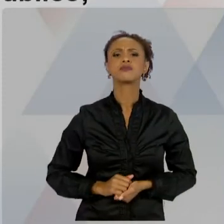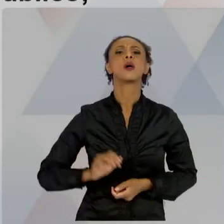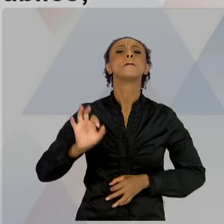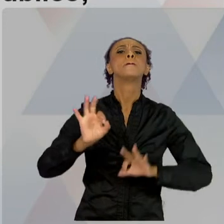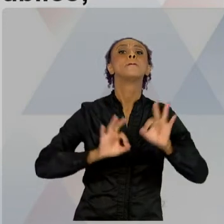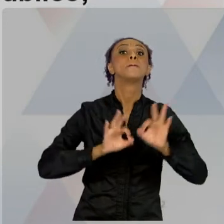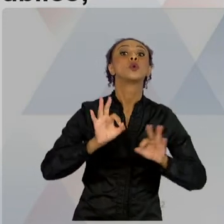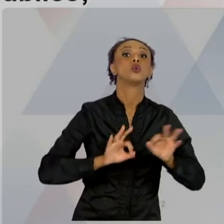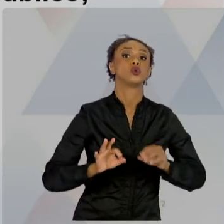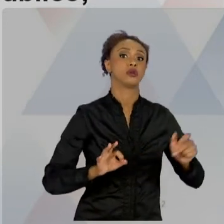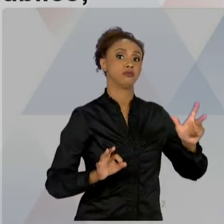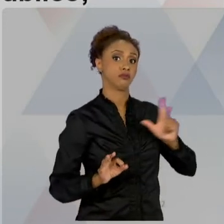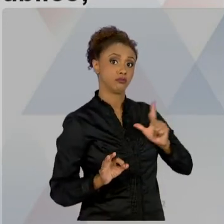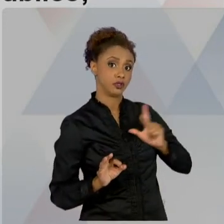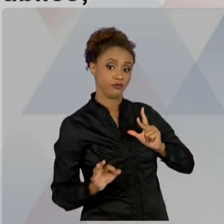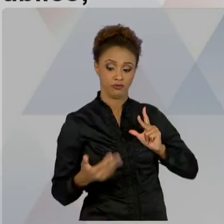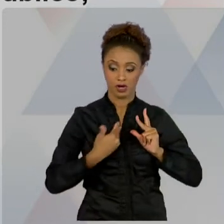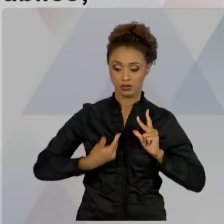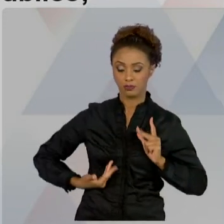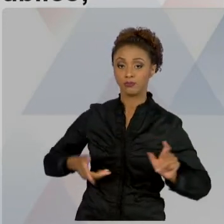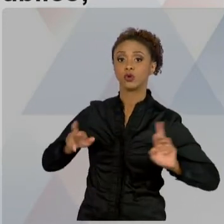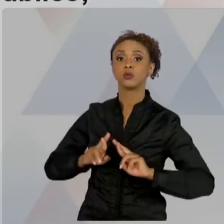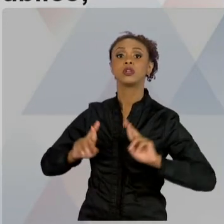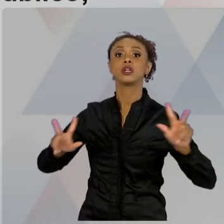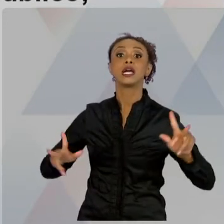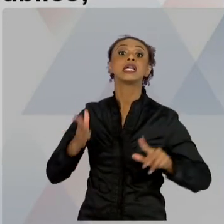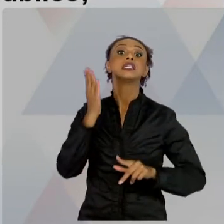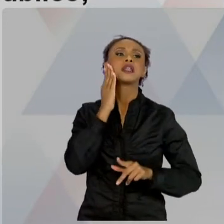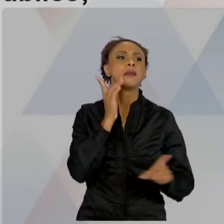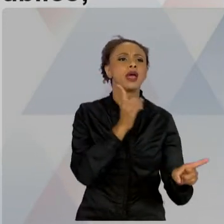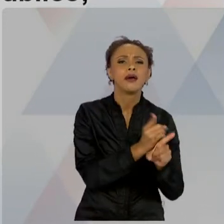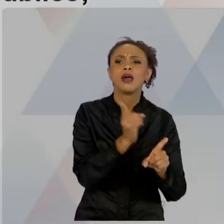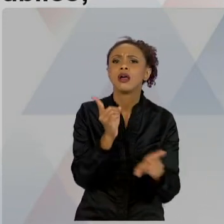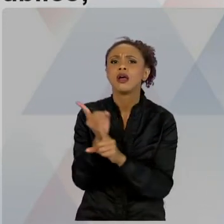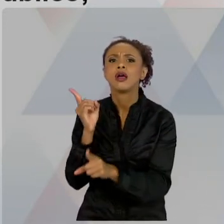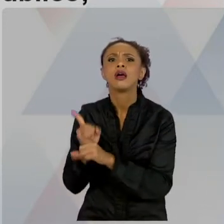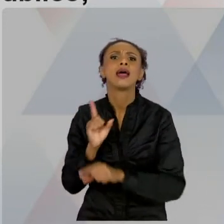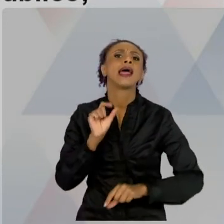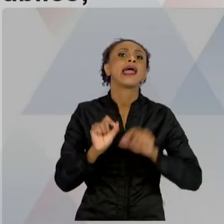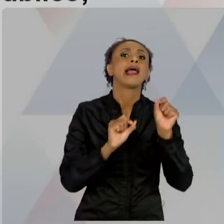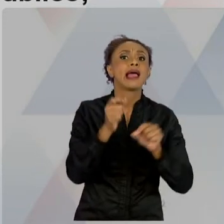IDENTIFICAR OS STAKEHOLDERS QUE NÓS TRABALHAMOS, QUE SÃO OS INTERESSADOS NO PROJETO. LEMBRANDO DOS